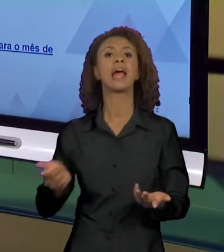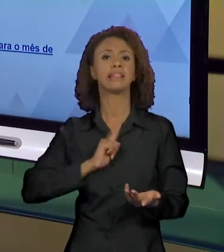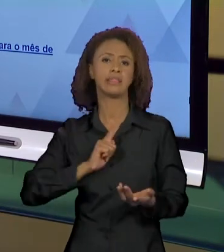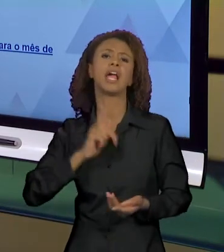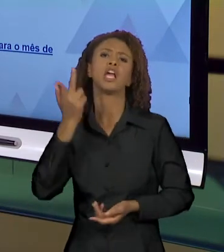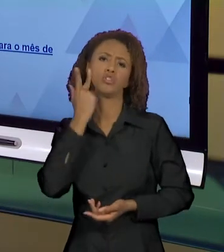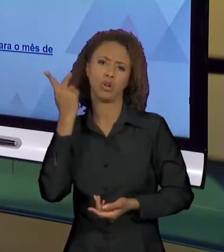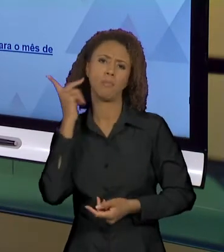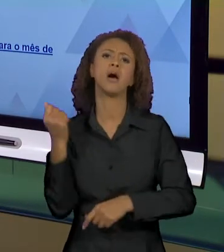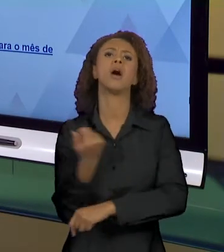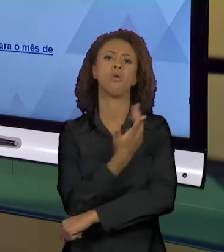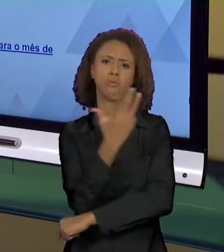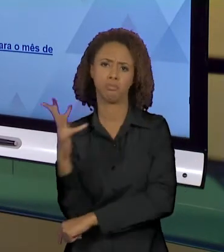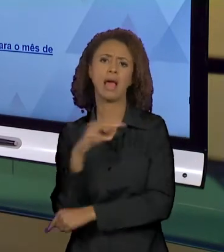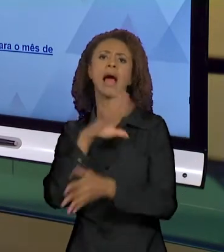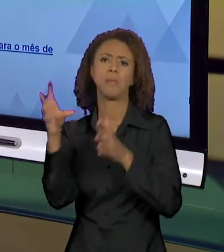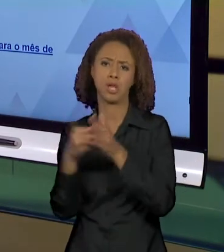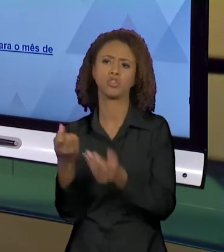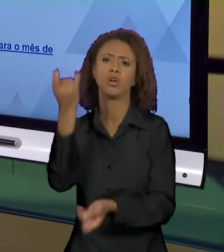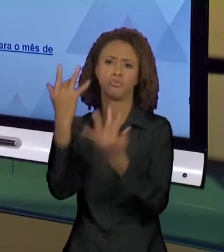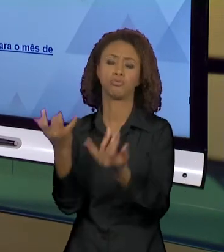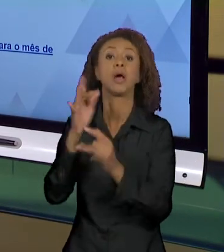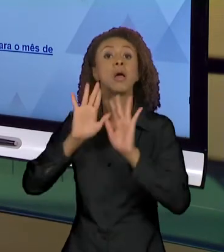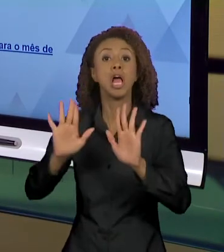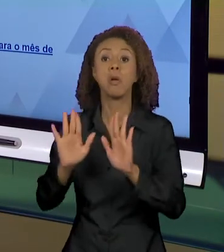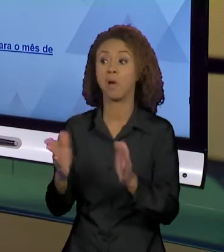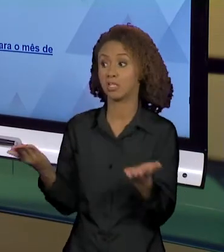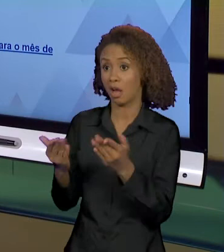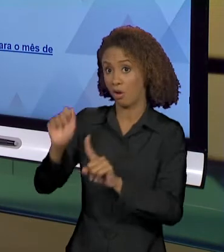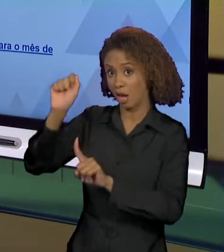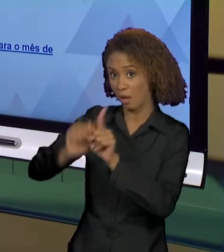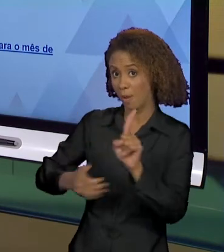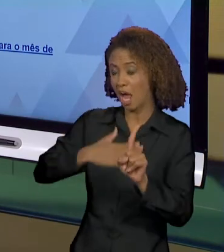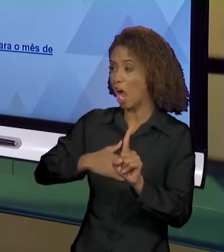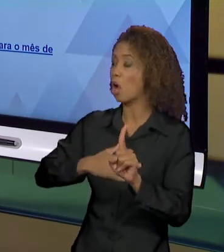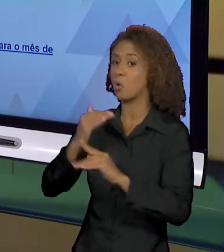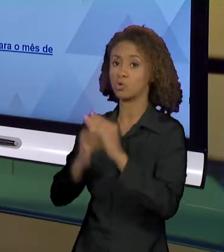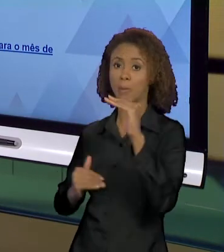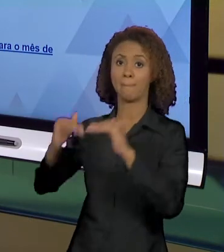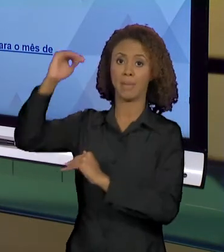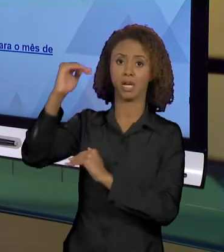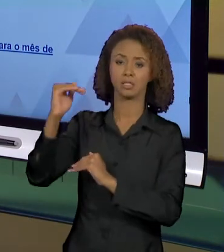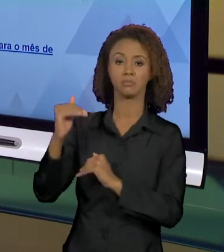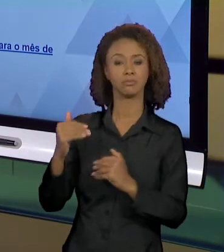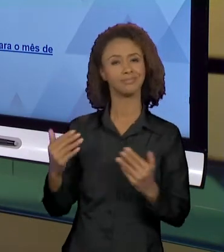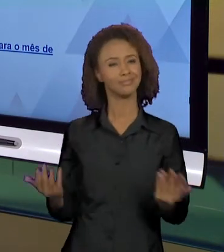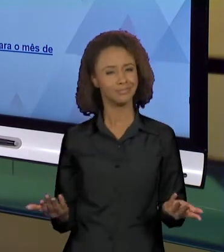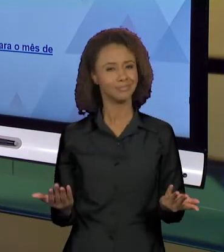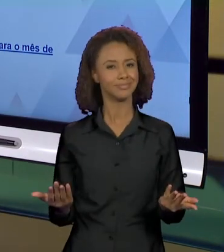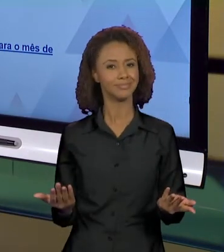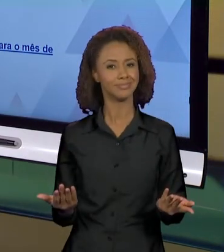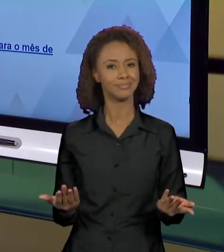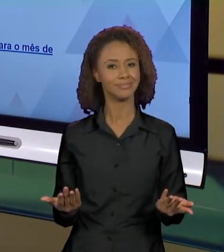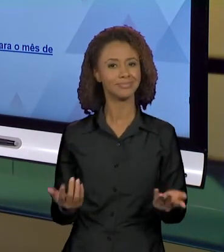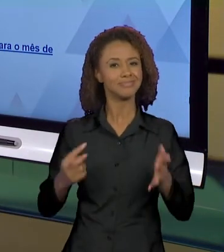SUPERARAM". ENTÃO PERCEBAM QUE ESSES TRÊS MODOS DE DIZER PRODUZEM GESTOS INTERPRETATIVOS